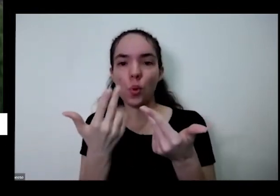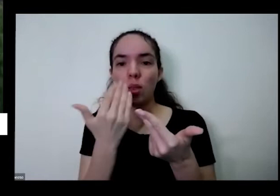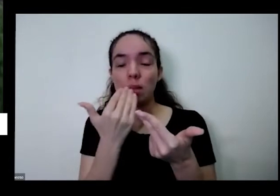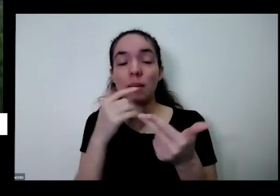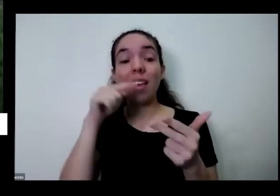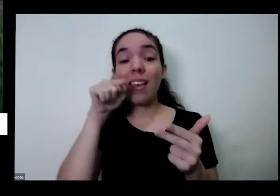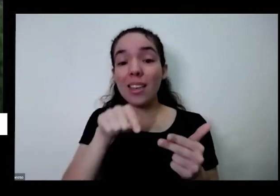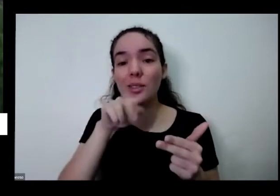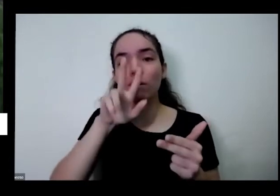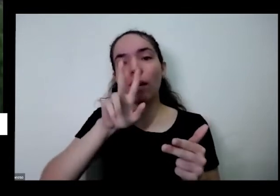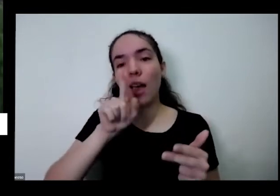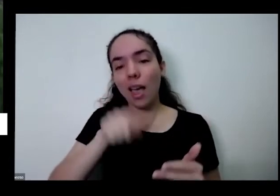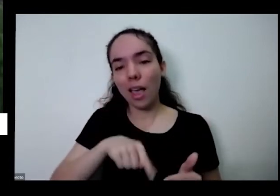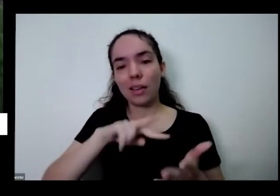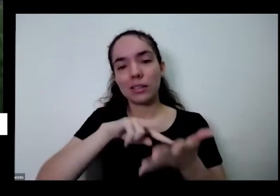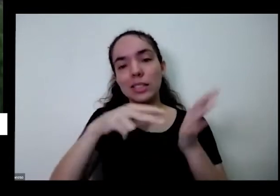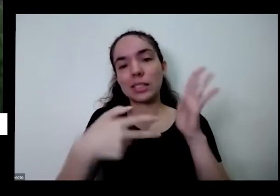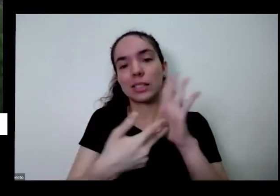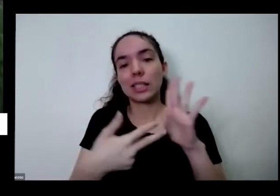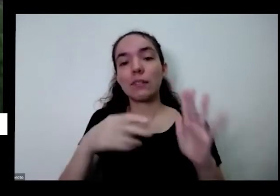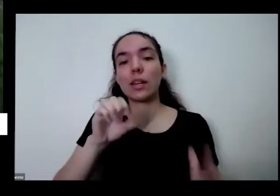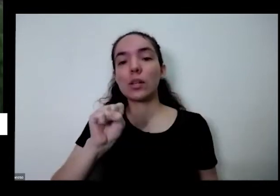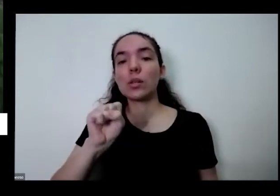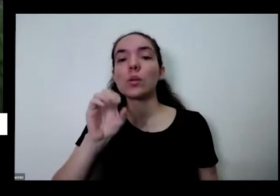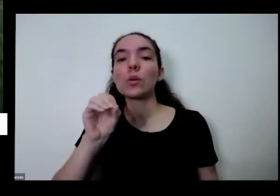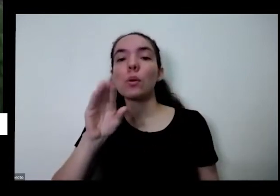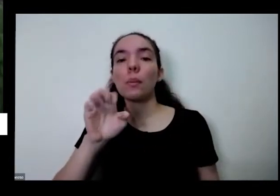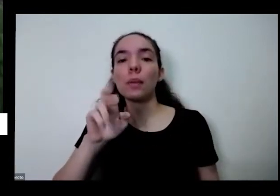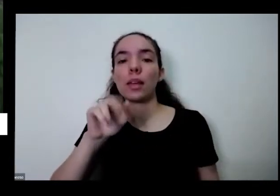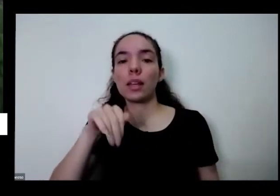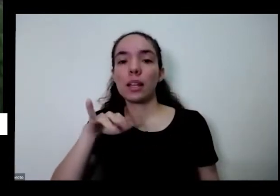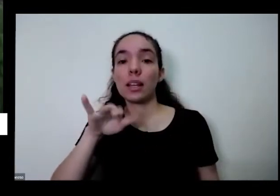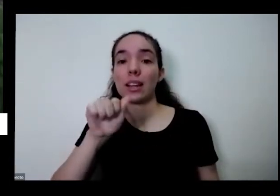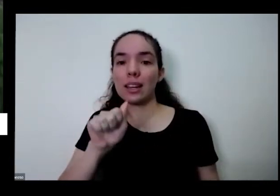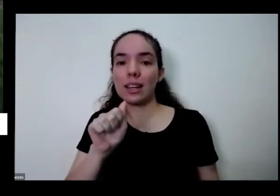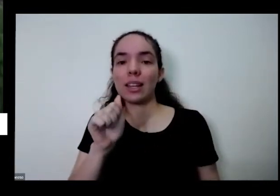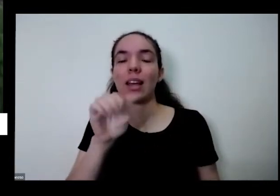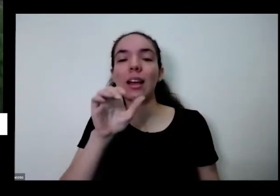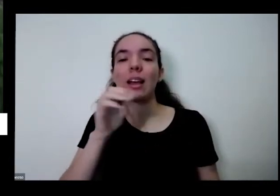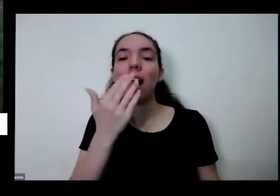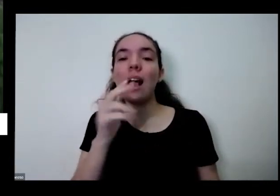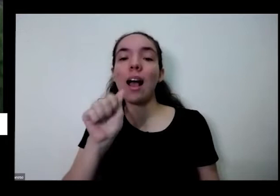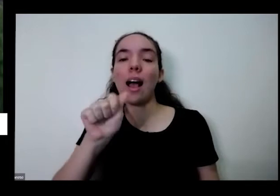alimentar e você odeia escolher o que você vai plantar escolher o que você vai comer do jeito